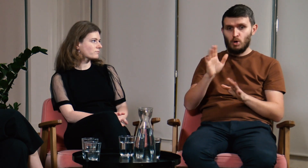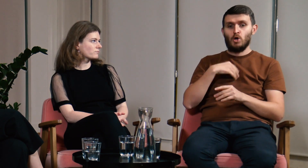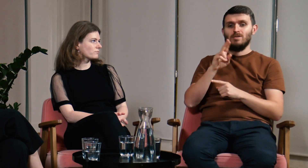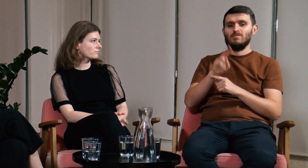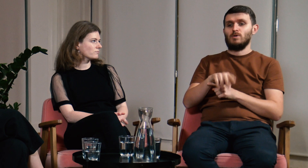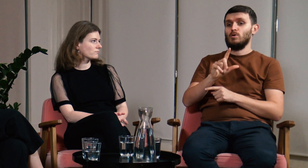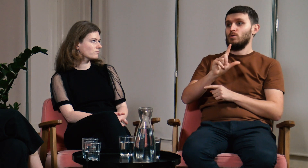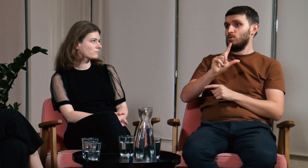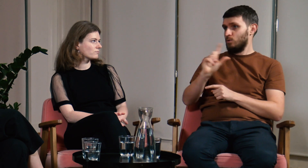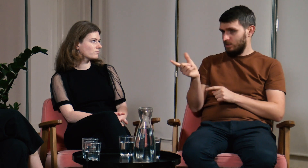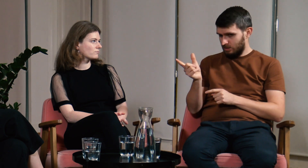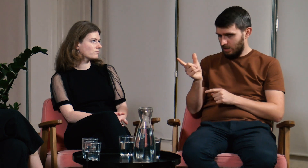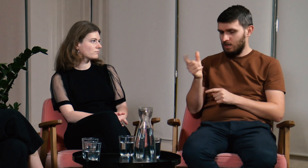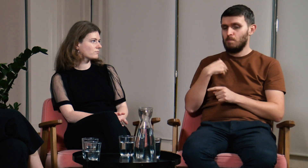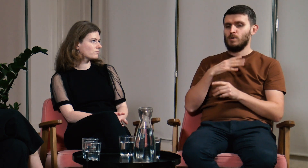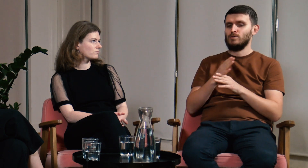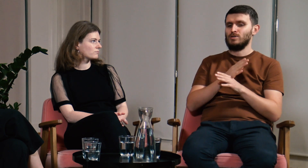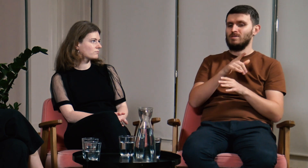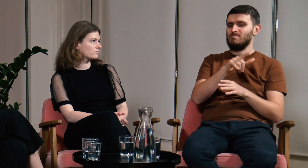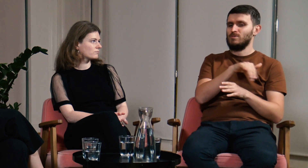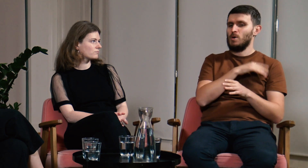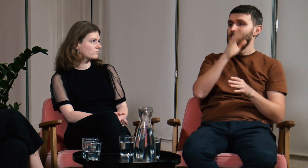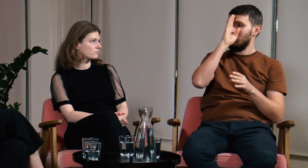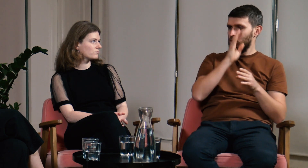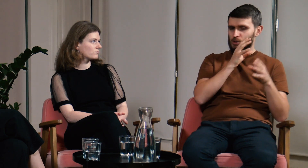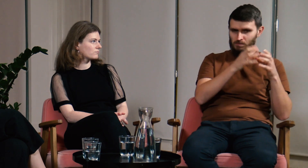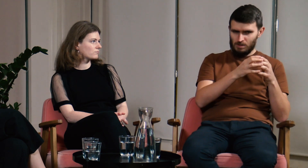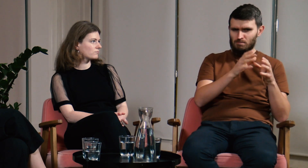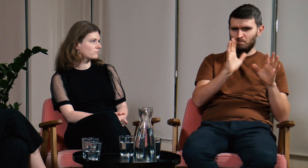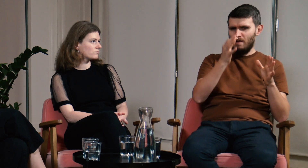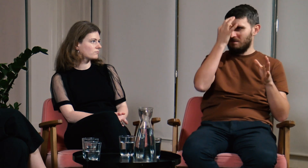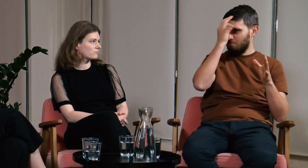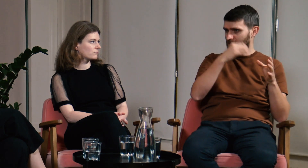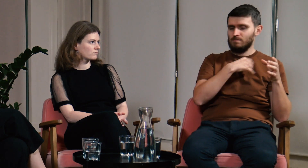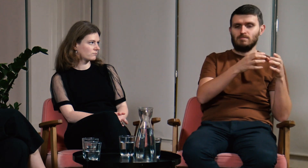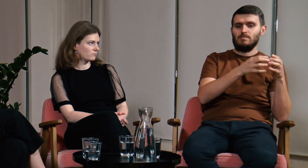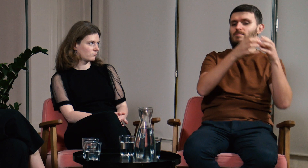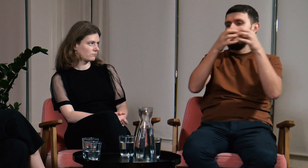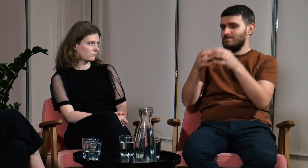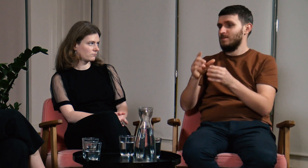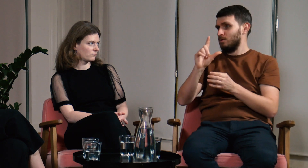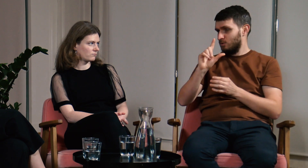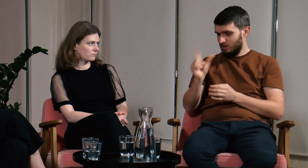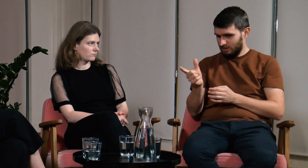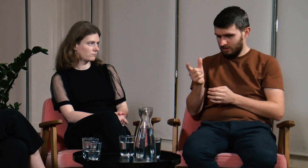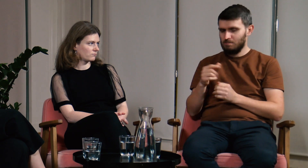Przed liceum chodziłem do szkoły dla słabosłyszących, później całą klasą przenieśliśmy się do liceum na Łuckiej.